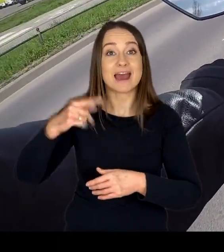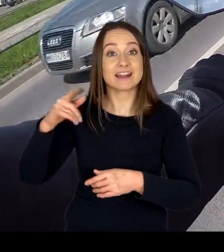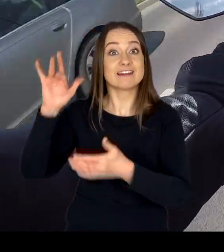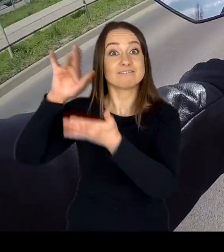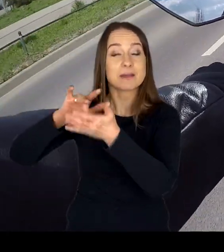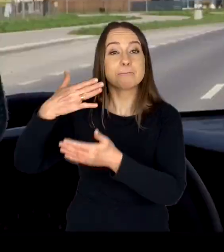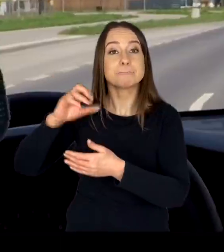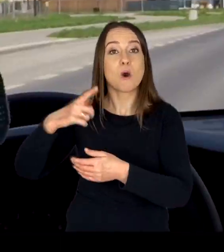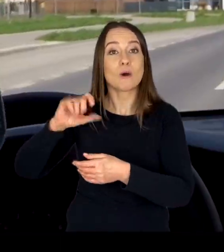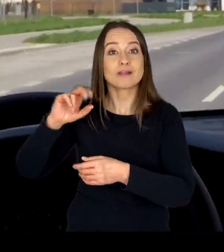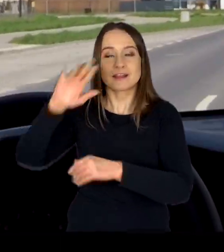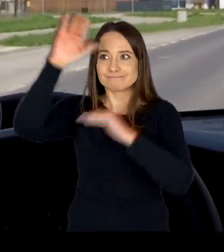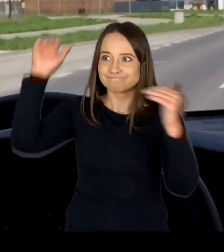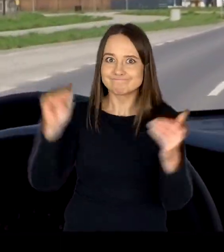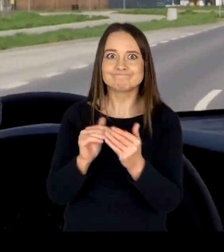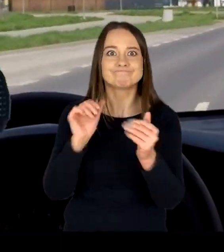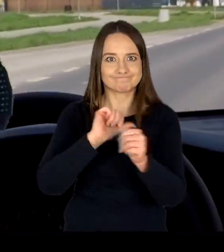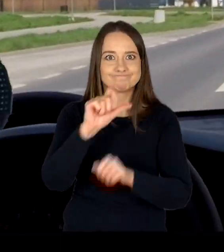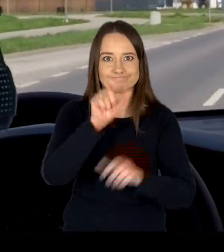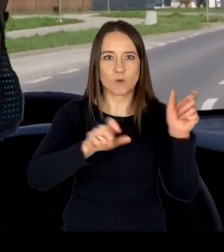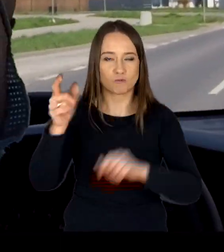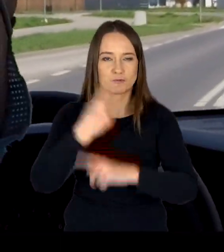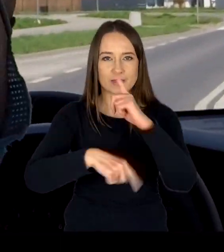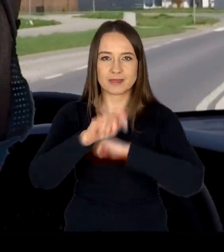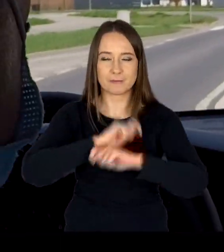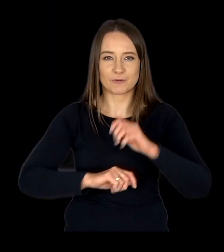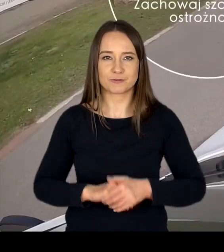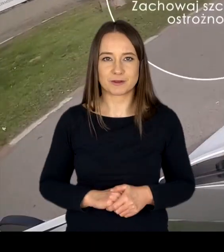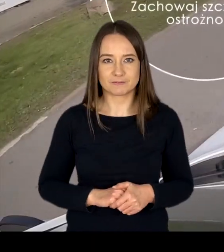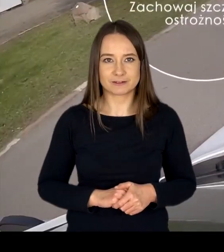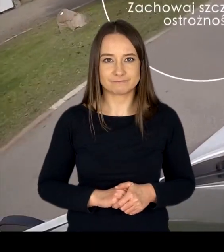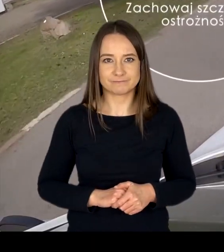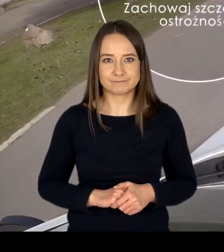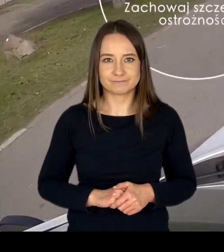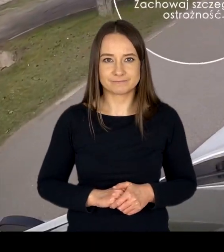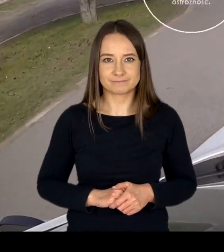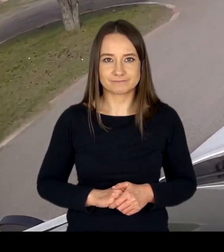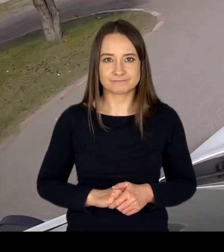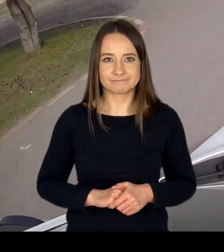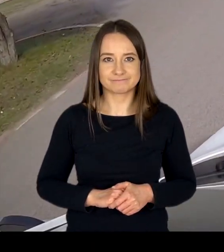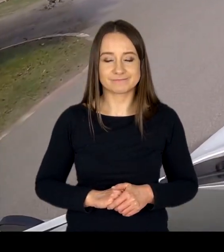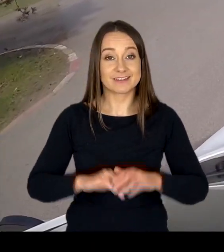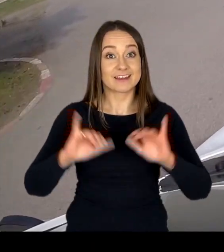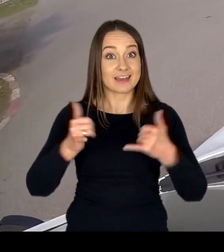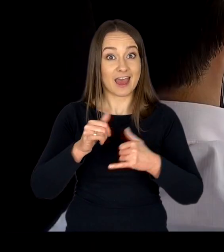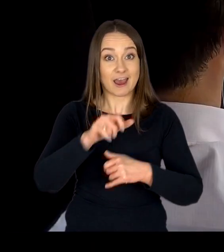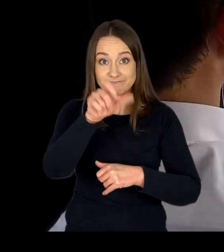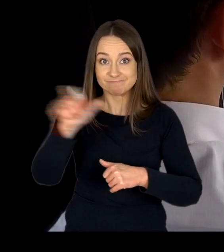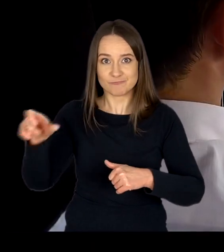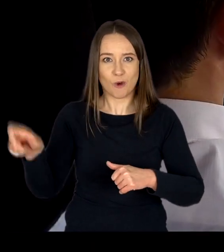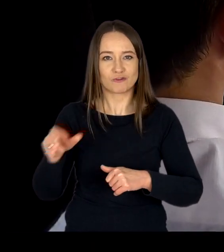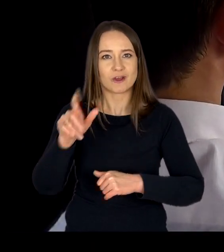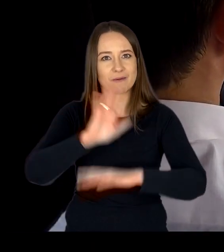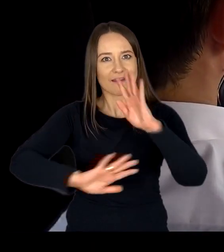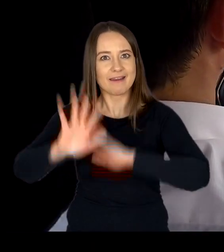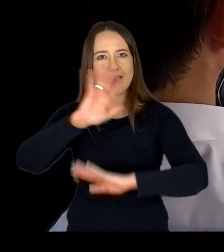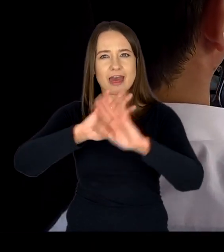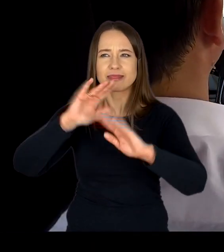przystosowane są do obsługi osób niepełnosprawnych. Kierując się oczekiwaniami i potrzebami naszych klientów